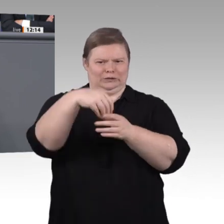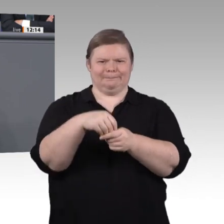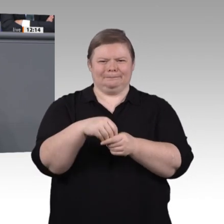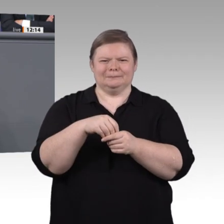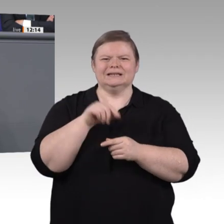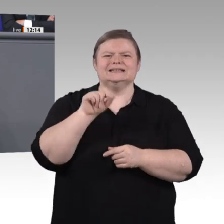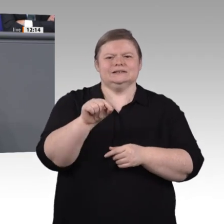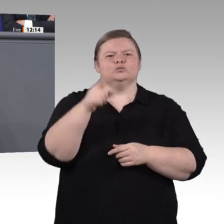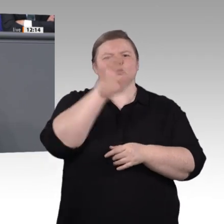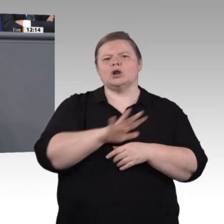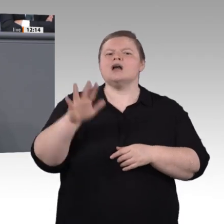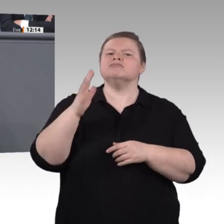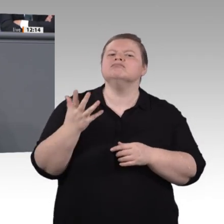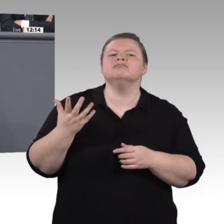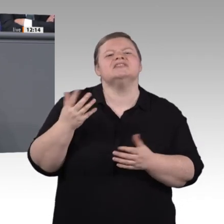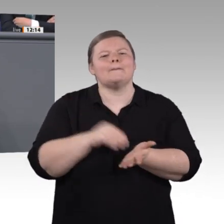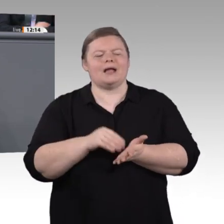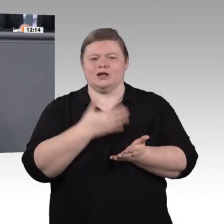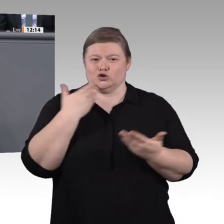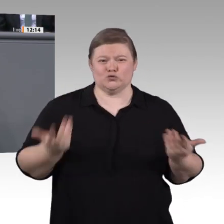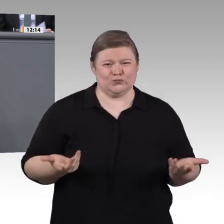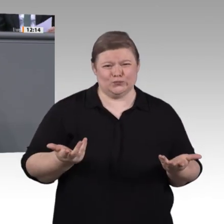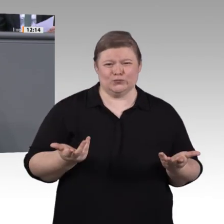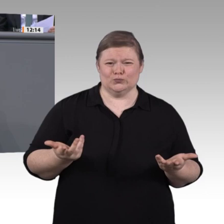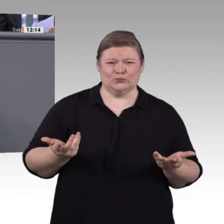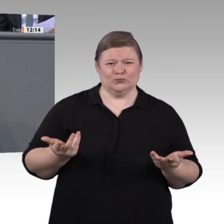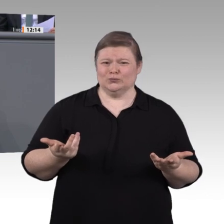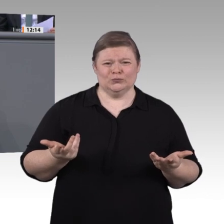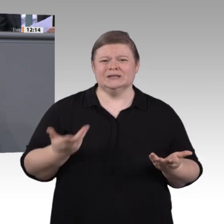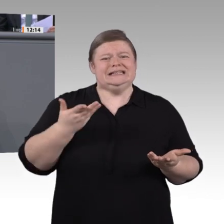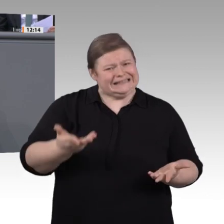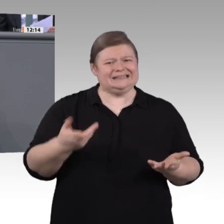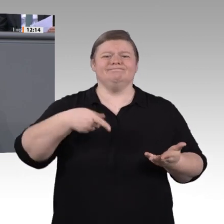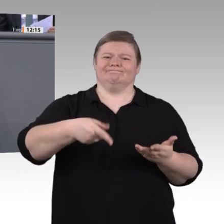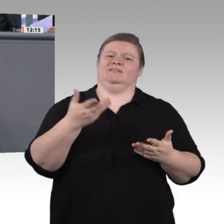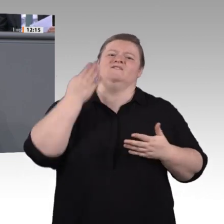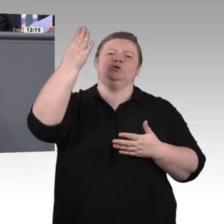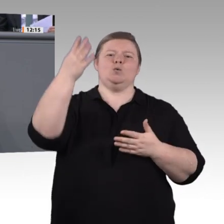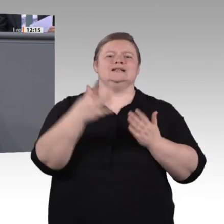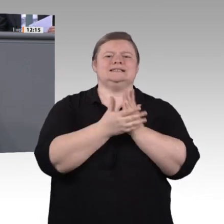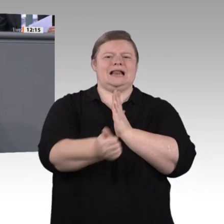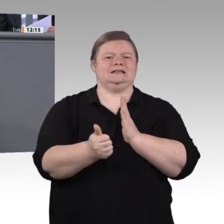Berufsschule und für jedes Kompetenzfeld die nötigen Fachlehrerinnen und Fachlehrer überhaupt noch vorgehalten werden?